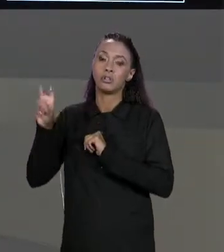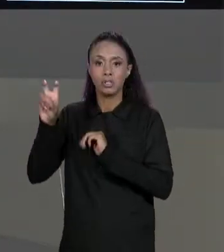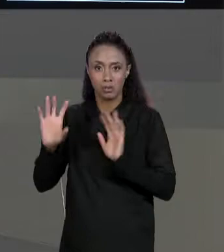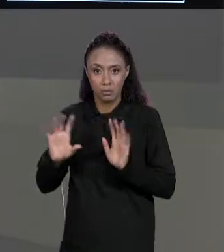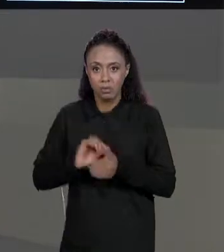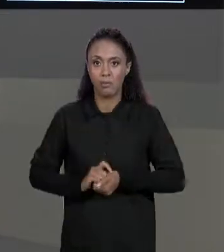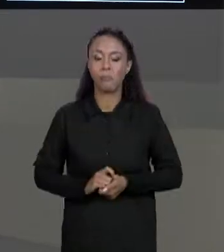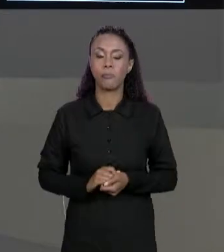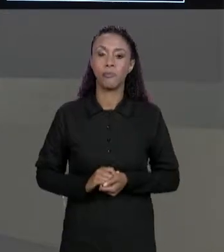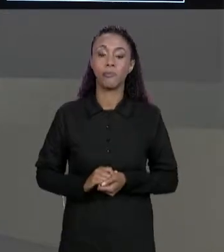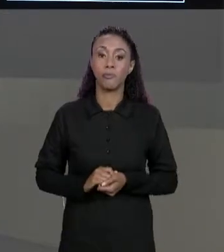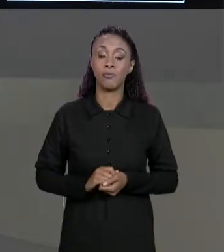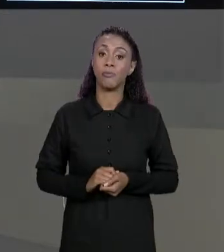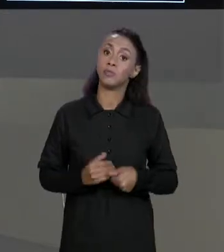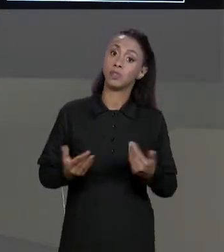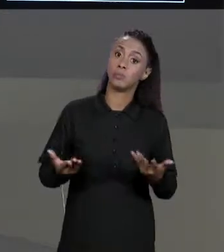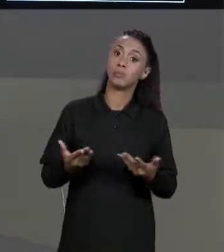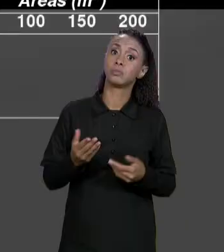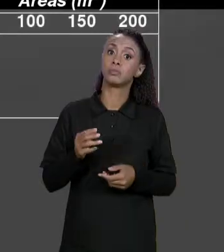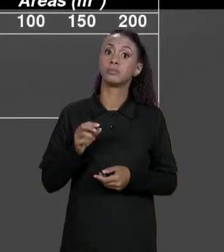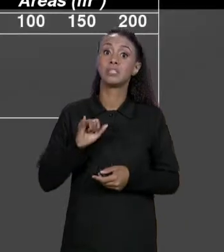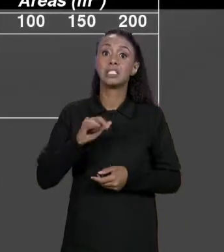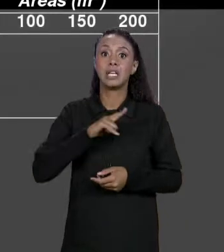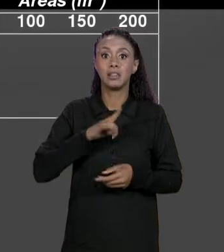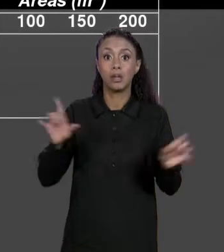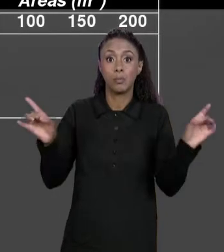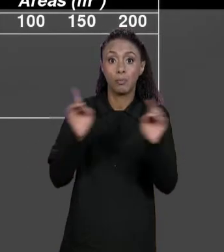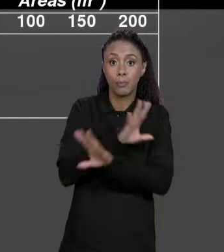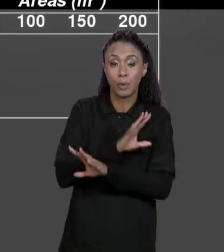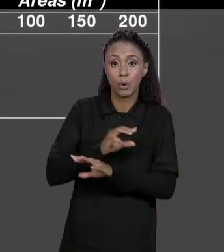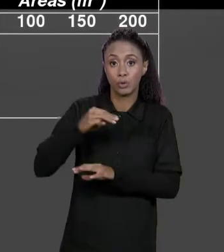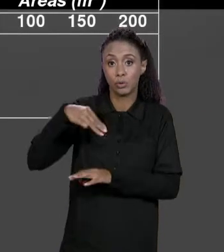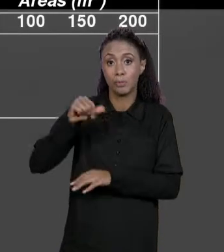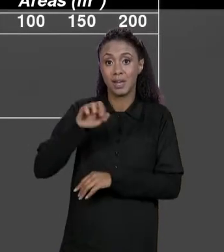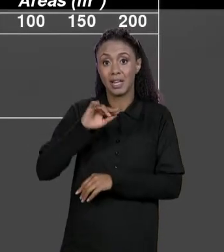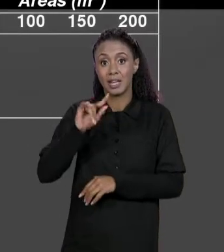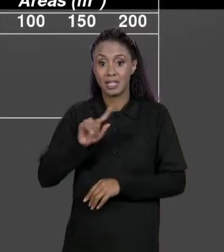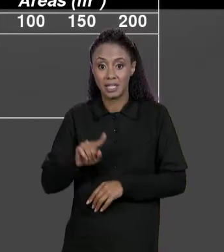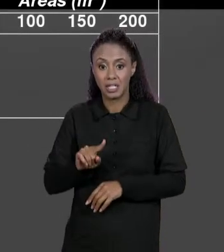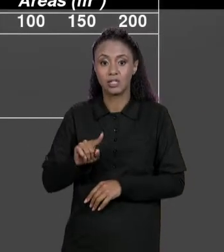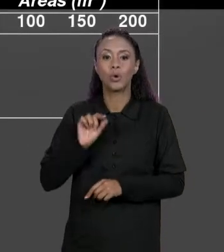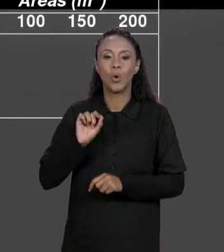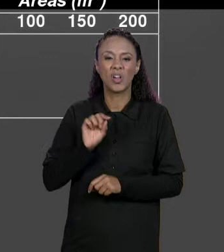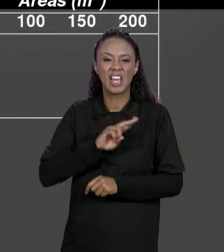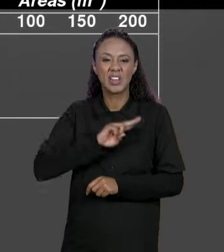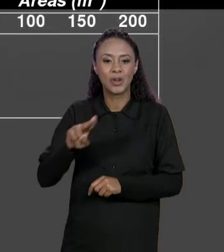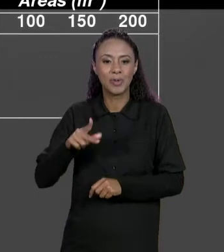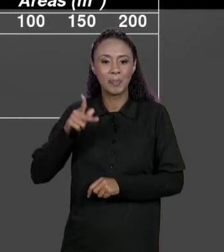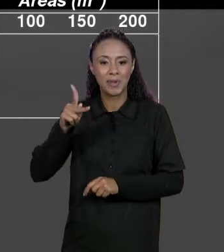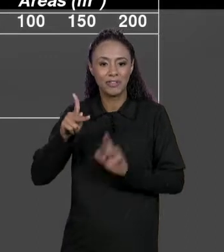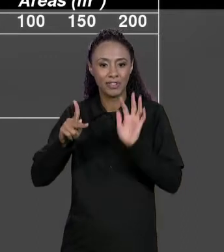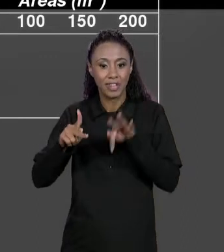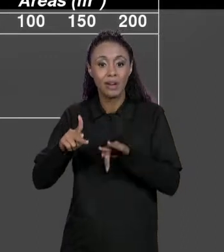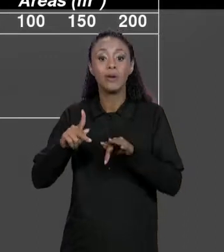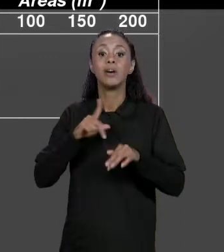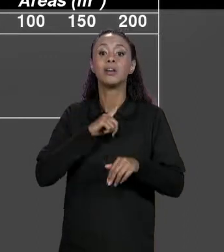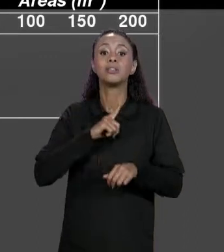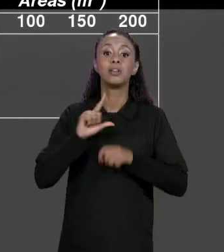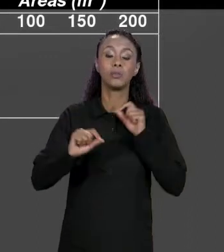ENTÃO QUANDO A GENTE TIVER NOSSA MATRIZ FINAL QUE VAI SER CHAMADO DE "P FINAL" PARA CADA POSIÇÃO, VAI PEGAR O PREÇO